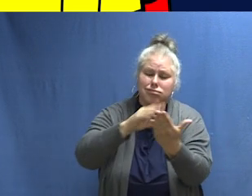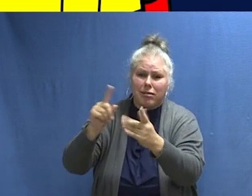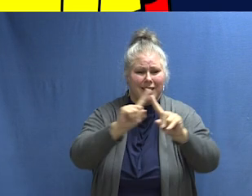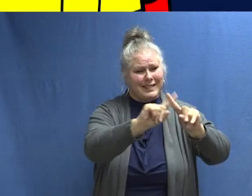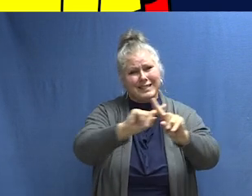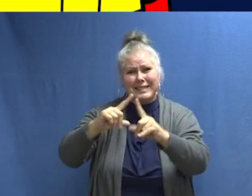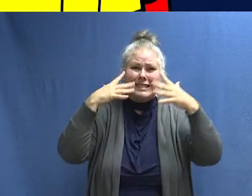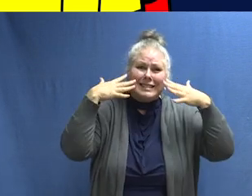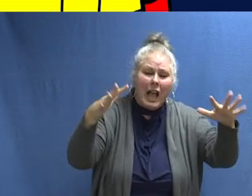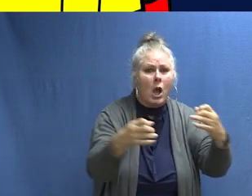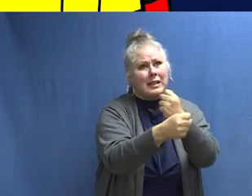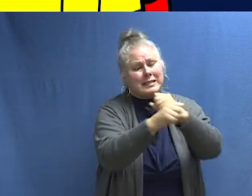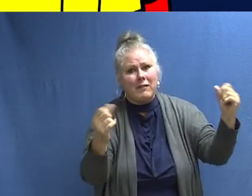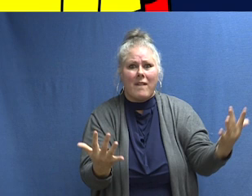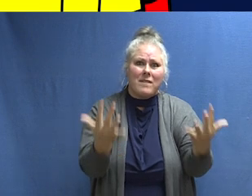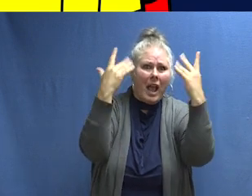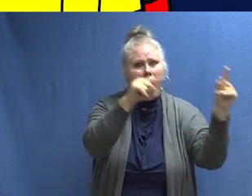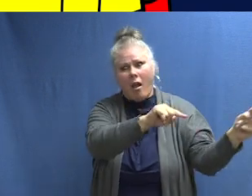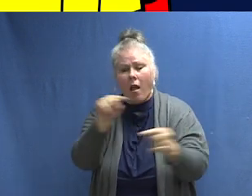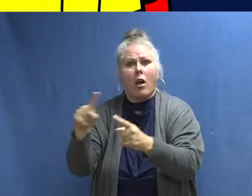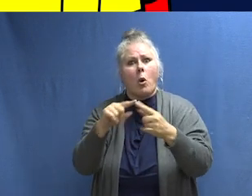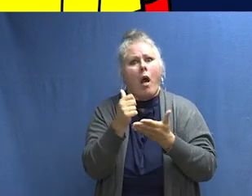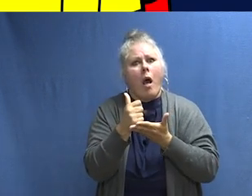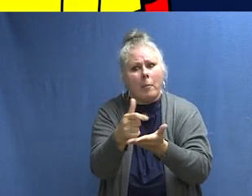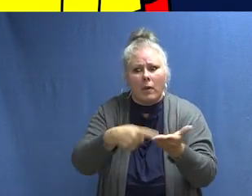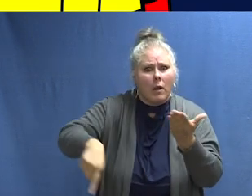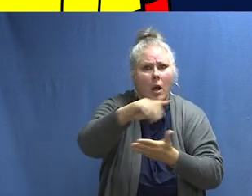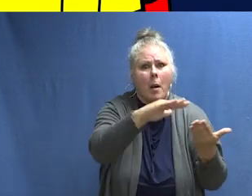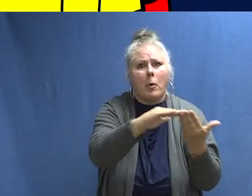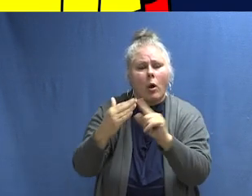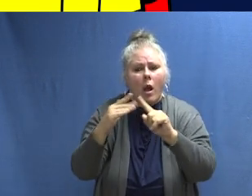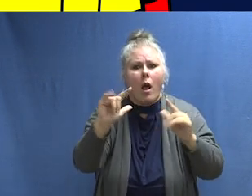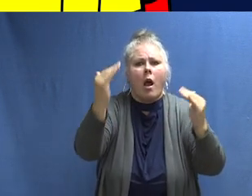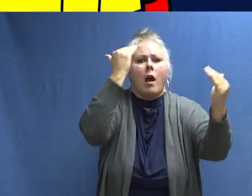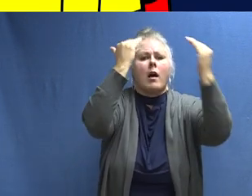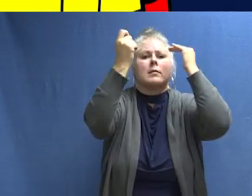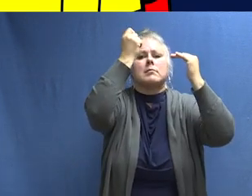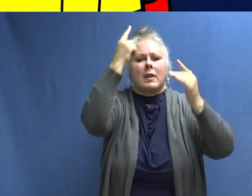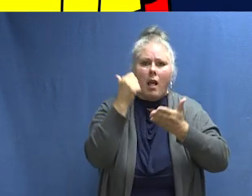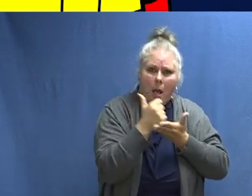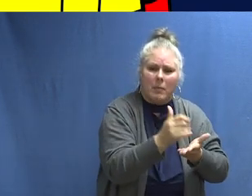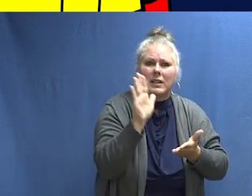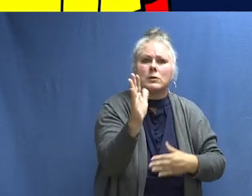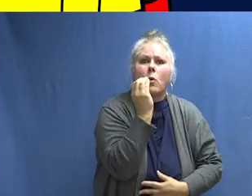y trabajar con tus comunidades para que ellas también aprendan los sonidos de la protección contra incendios y sepan qué hacer para mantener a sus casas, familias